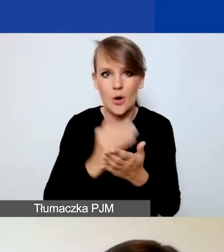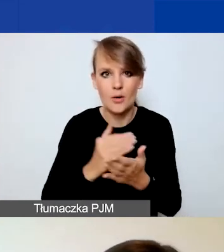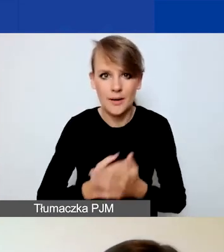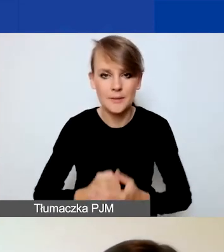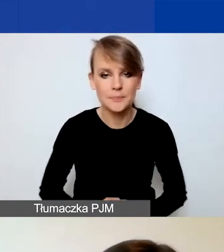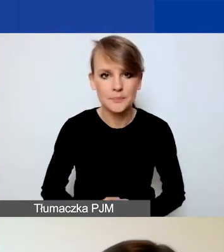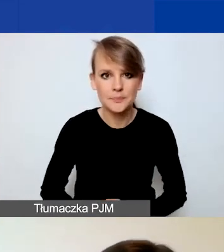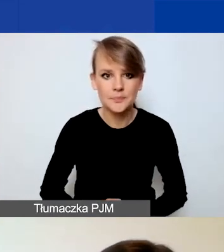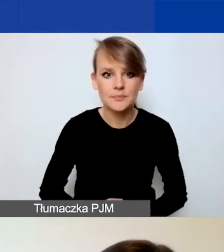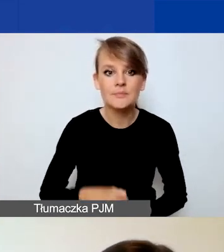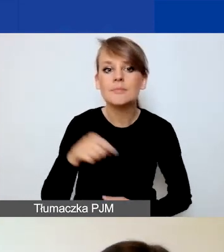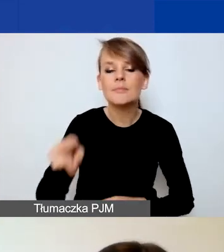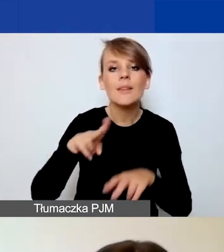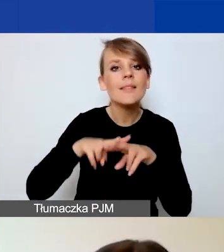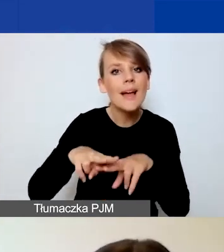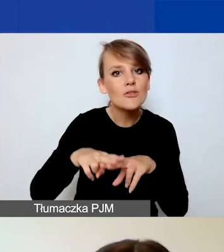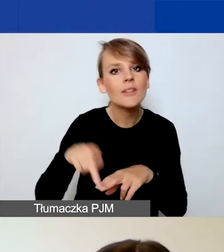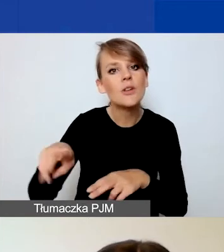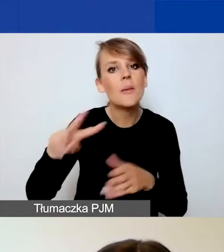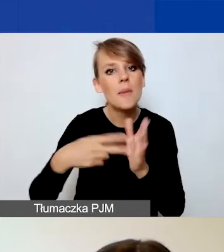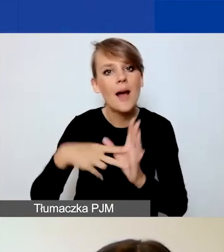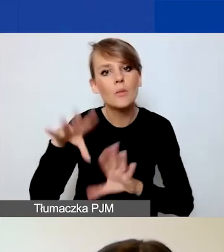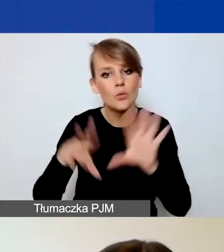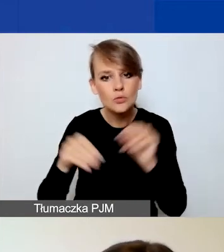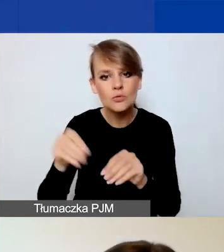Narzędzie do planowania budżetu jest dostępne w Excelu.